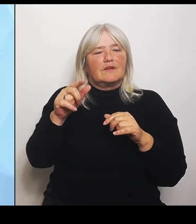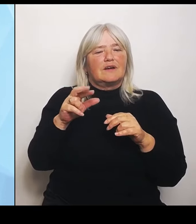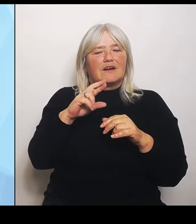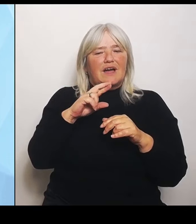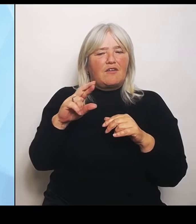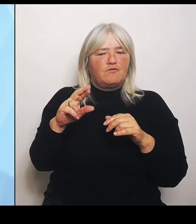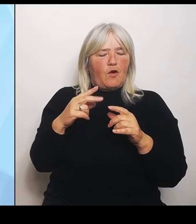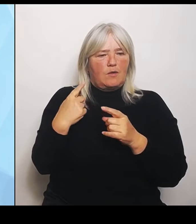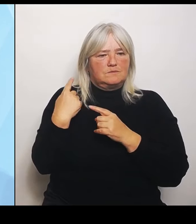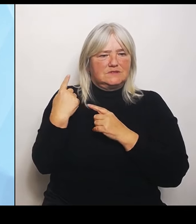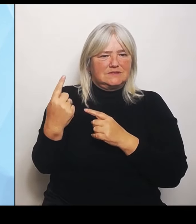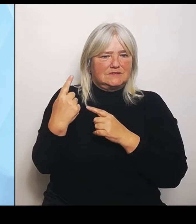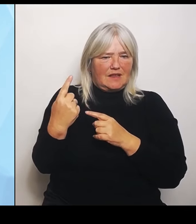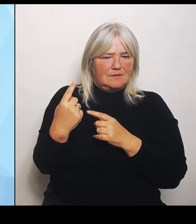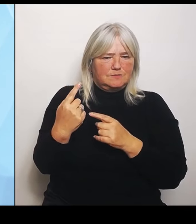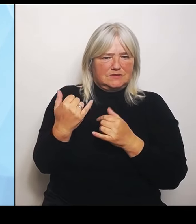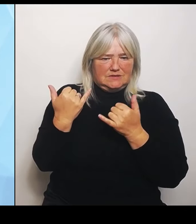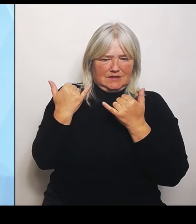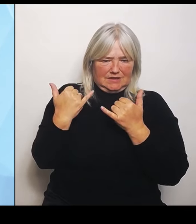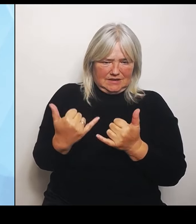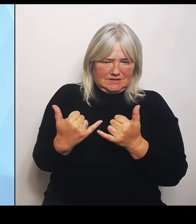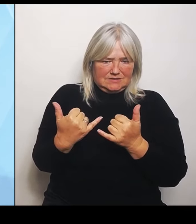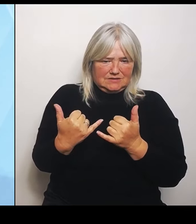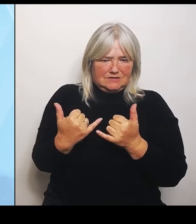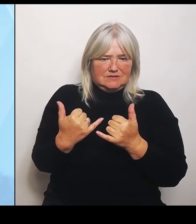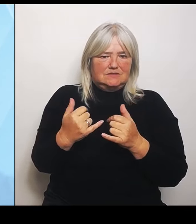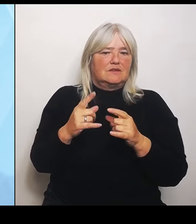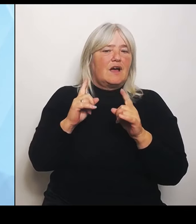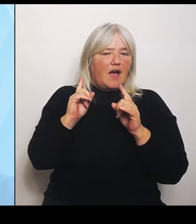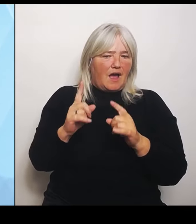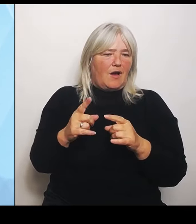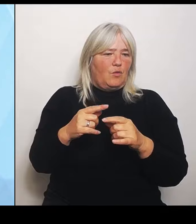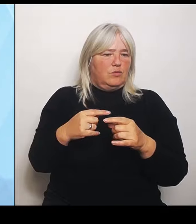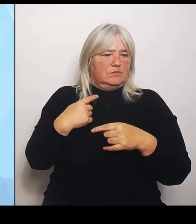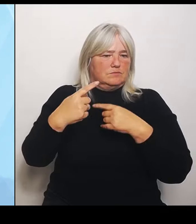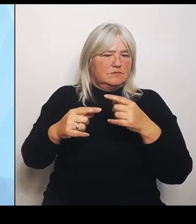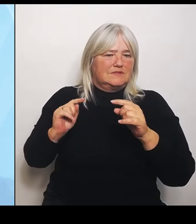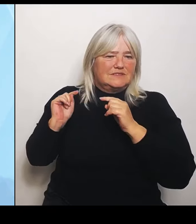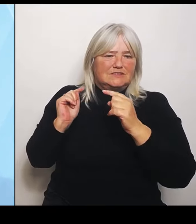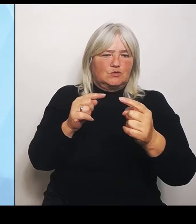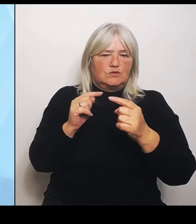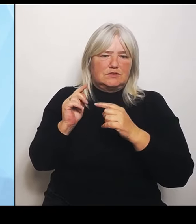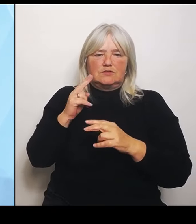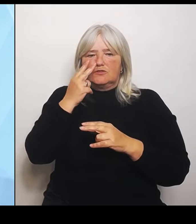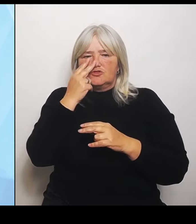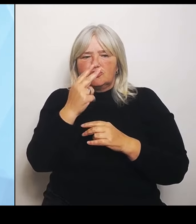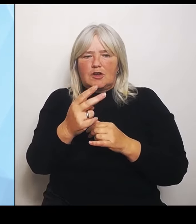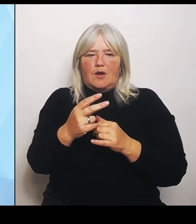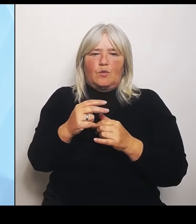und muss geschaut werden, wie, wer, was eingeteilt bekommt. Allerdings Die finanzielle